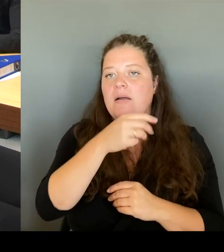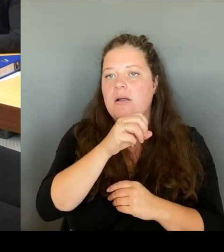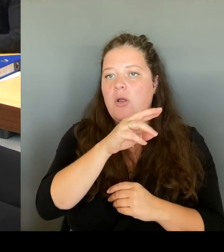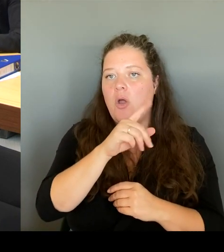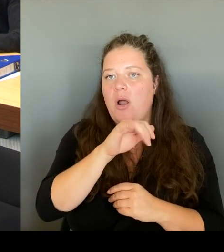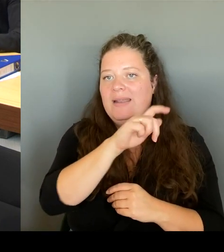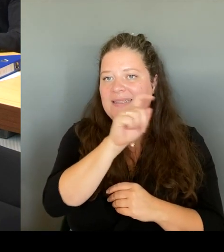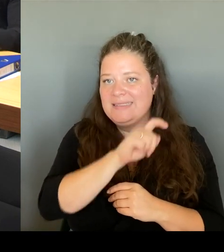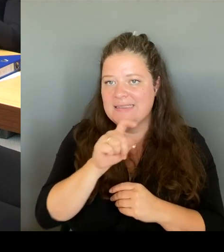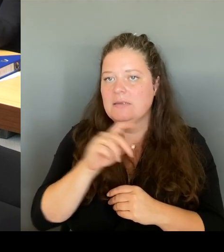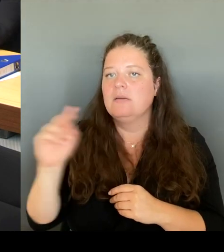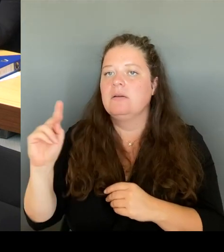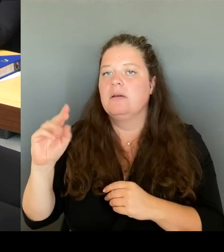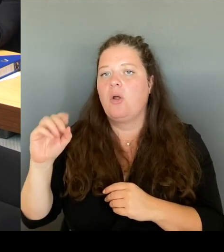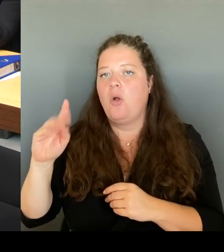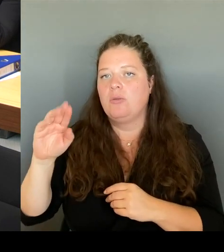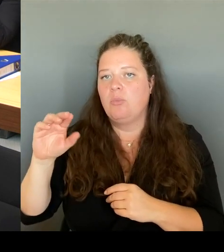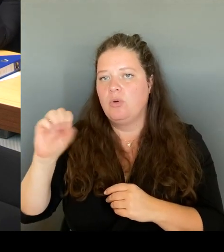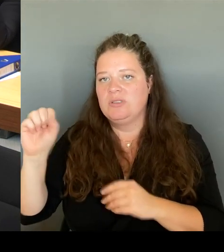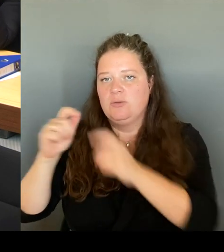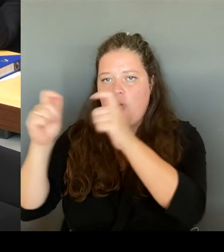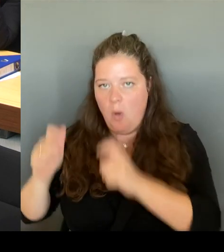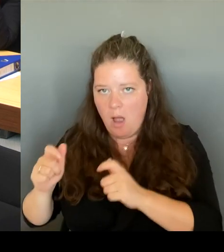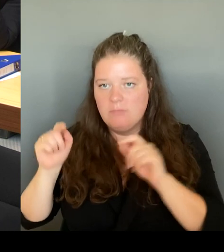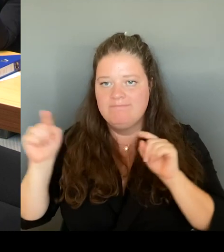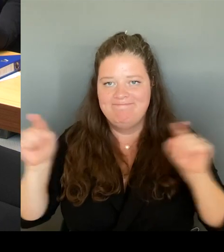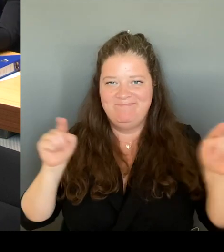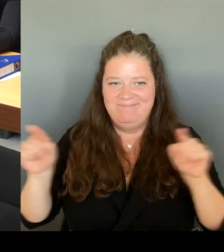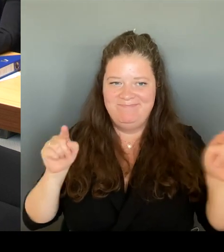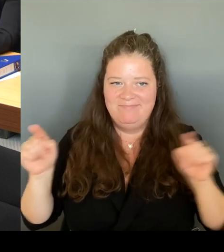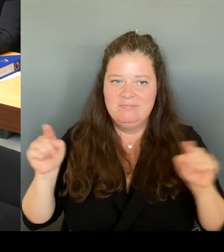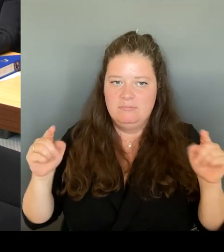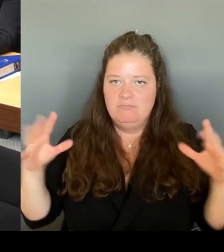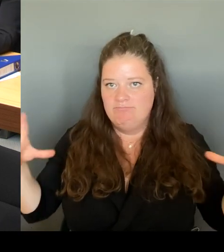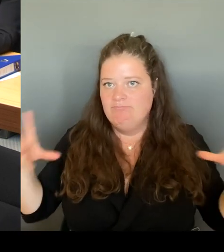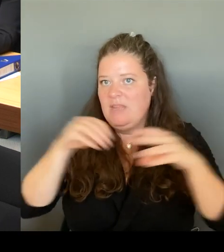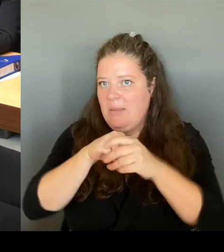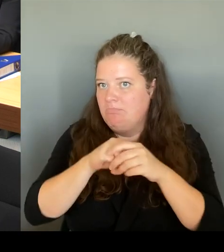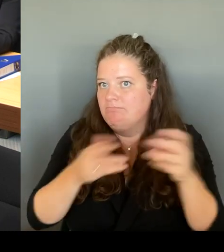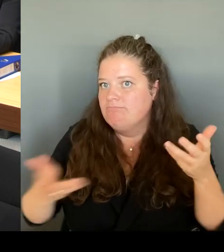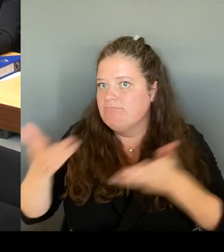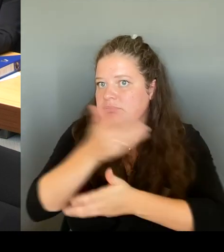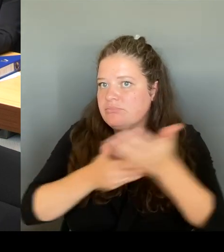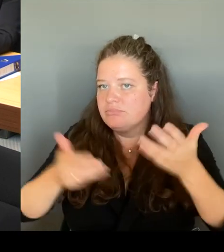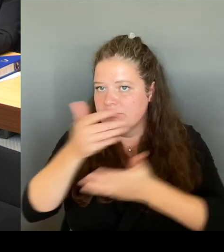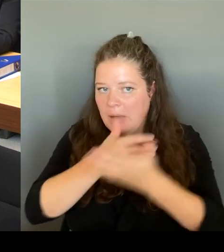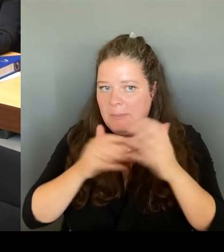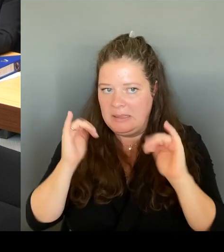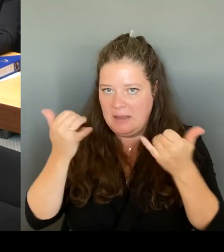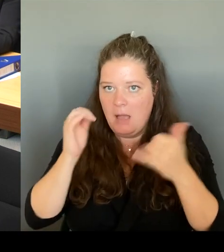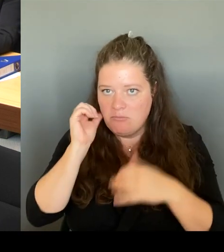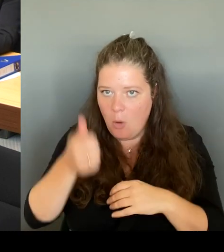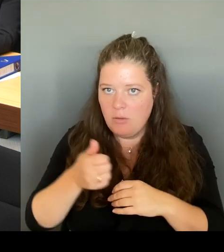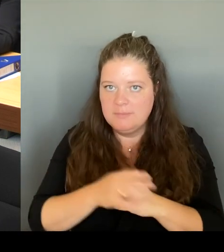entsprechend besprochen und dann werden wir entscheiden, wo wir entsprechend Geld noch hernehmen sollten.